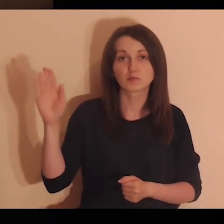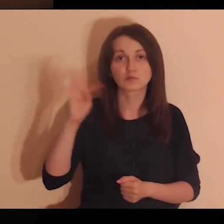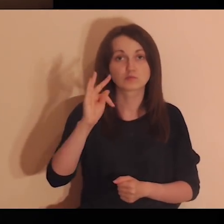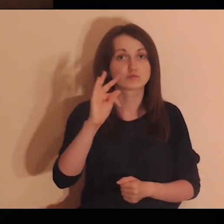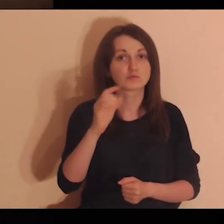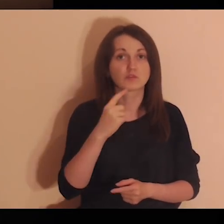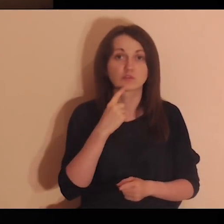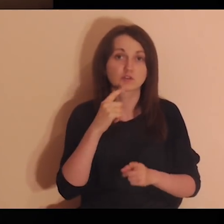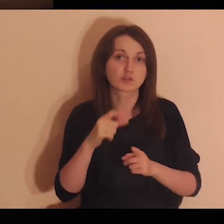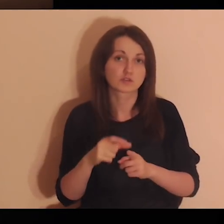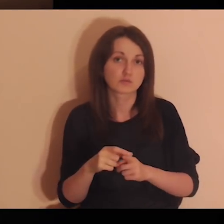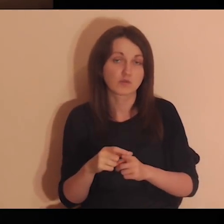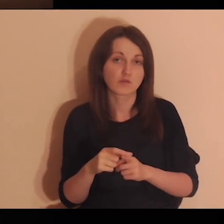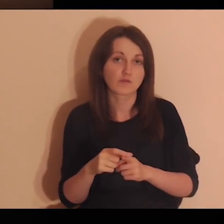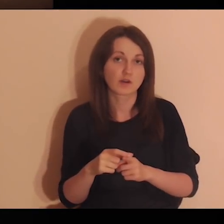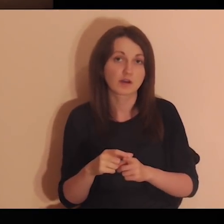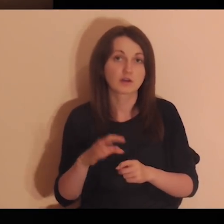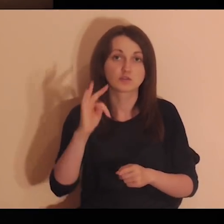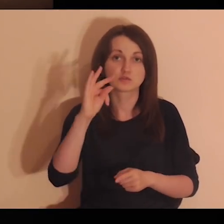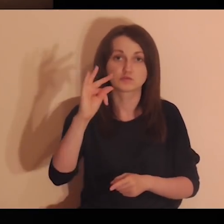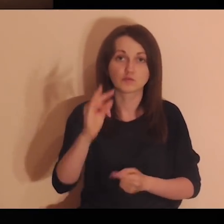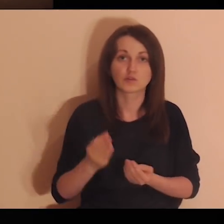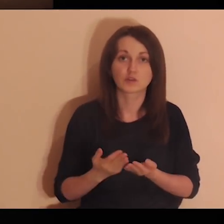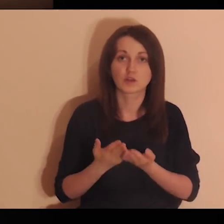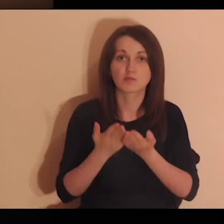Powiedz Bogu w swoich słowach swoje powierzenie.